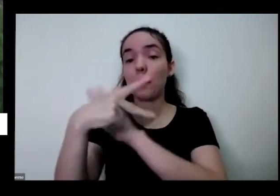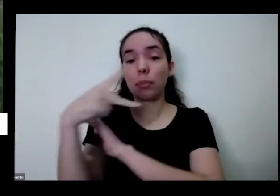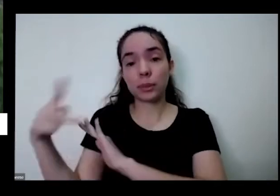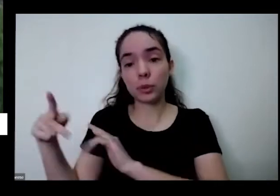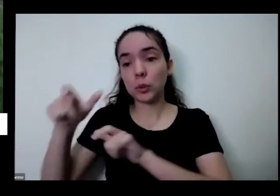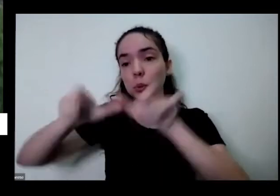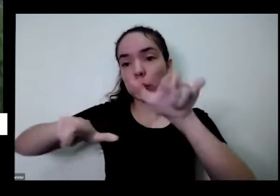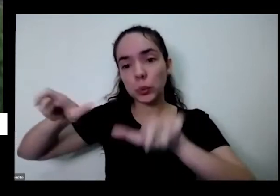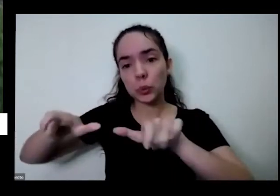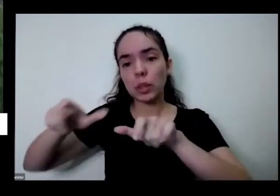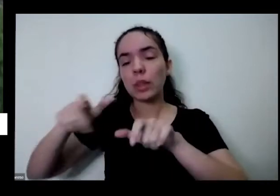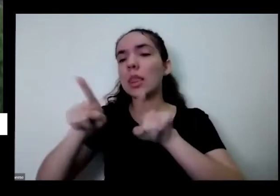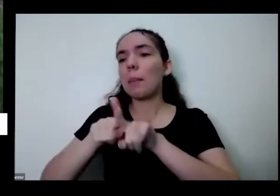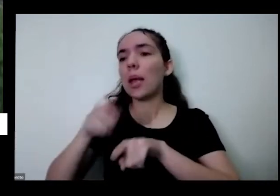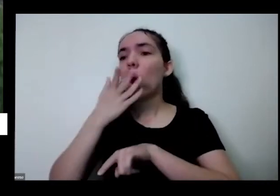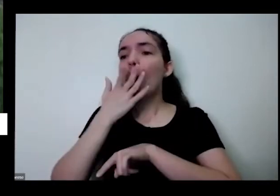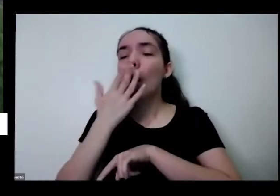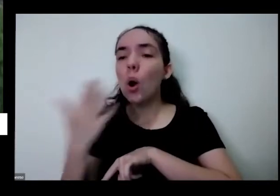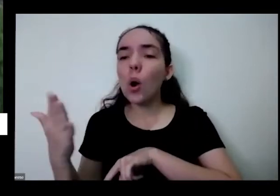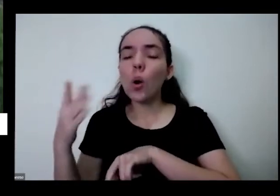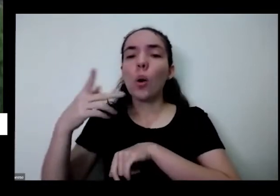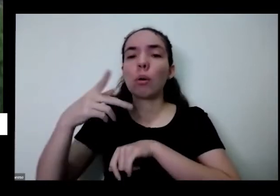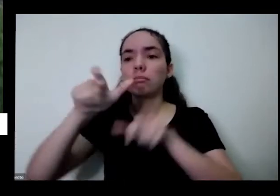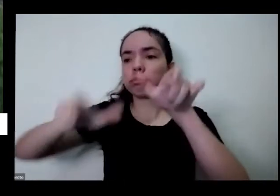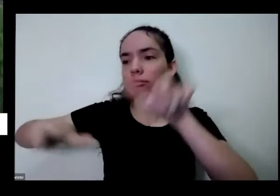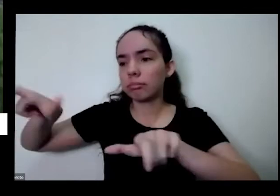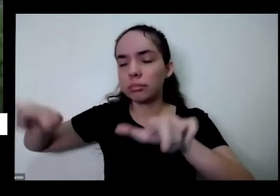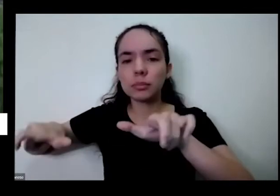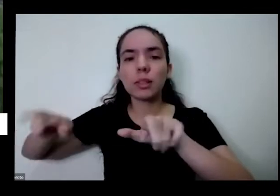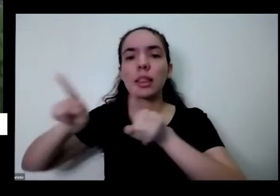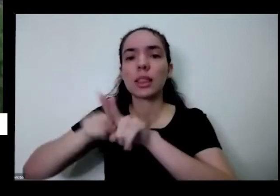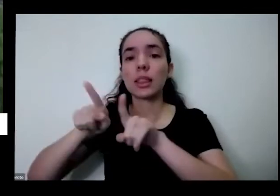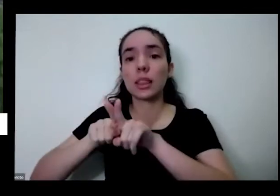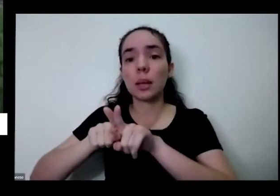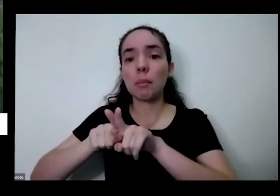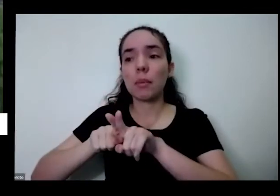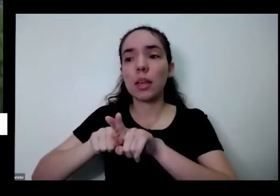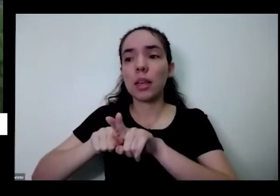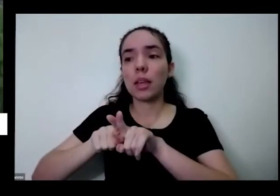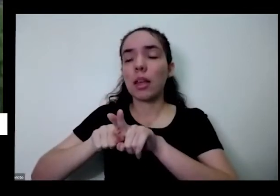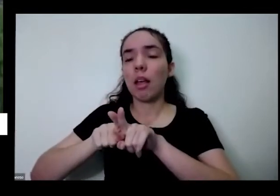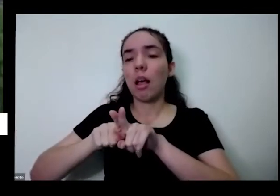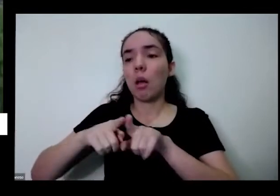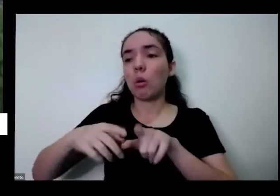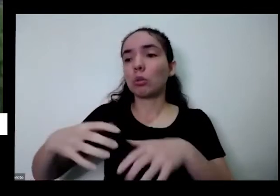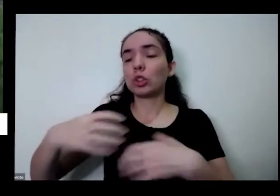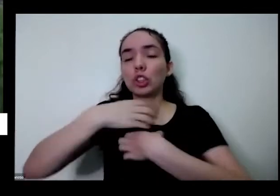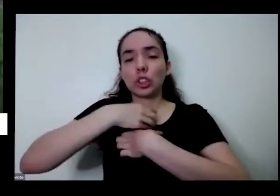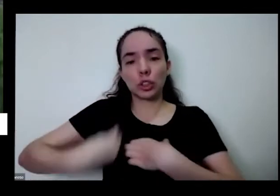respeitar as opções que as pessoas pessoas fazem porque na natureza é assim porque que a gente é